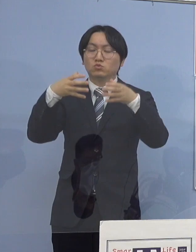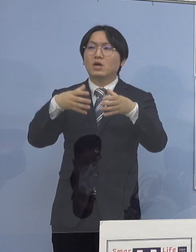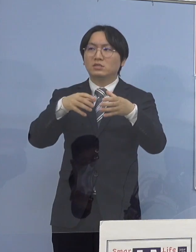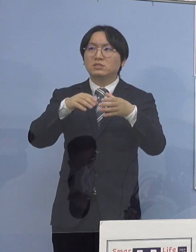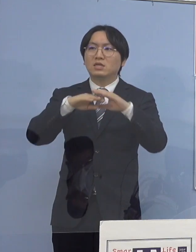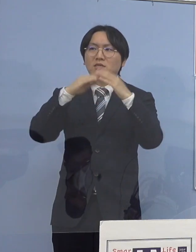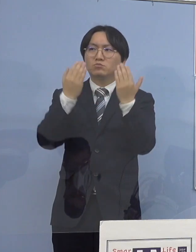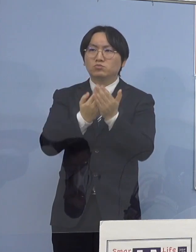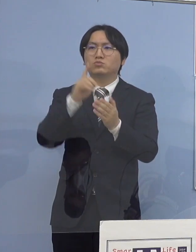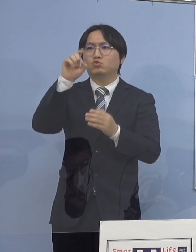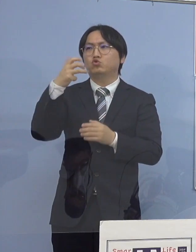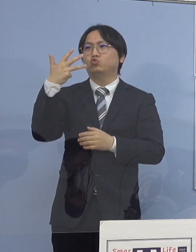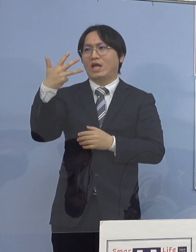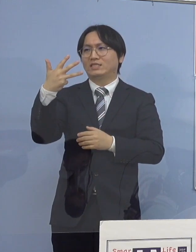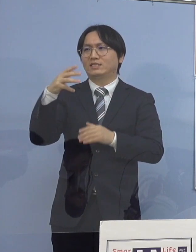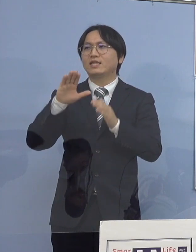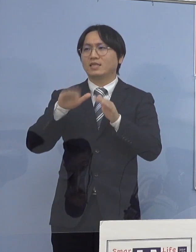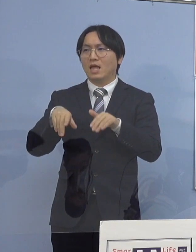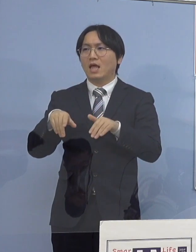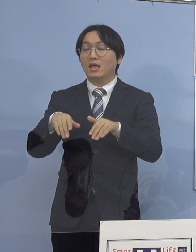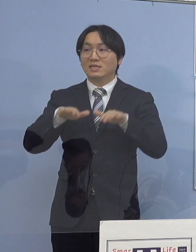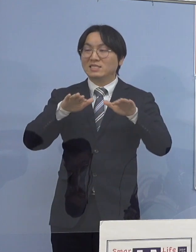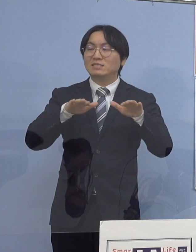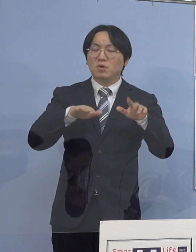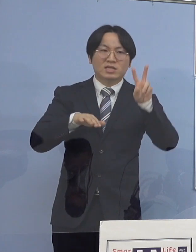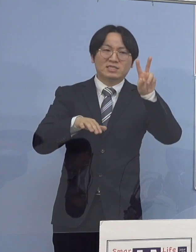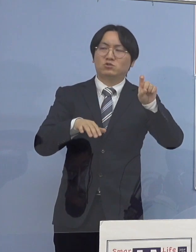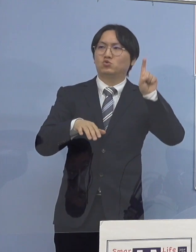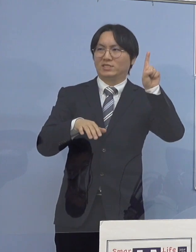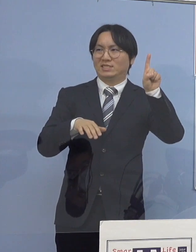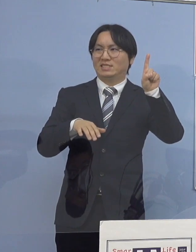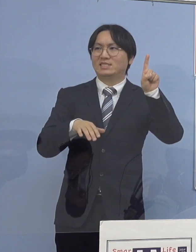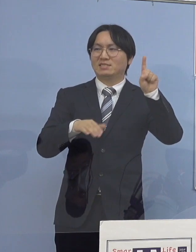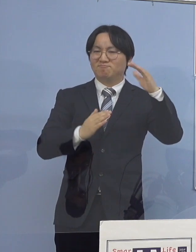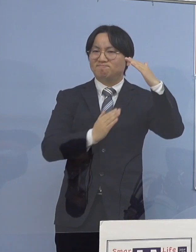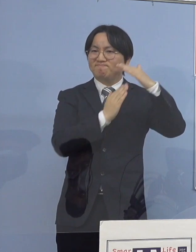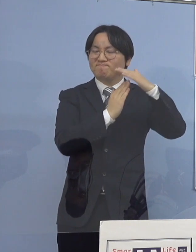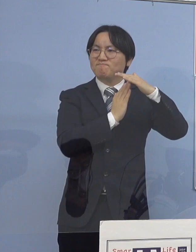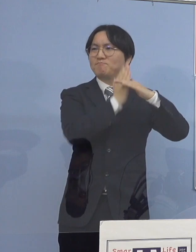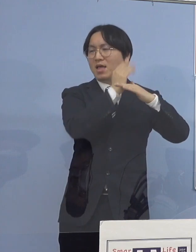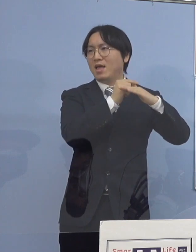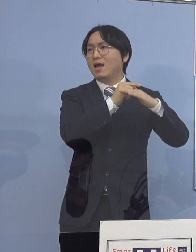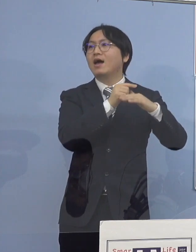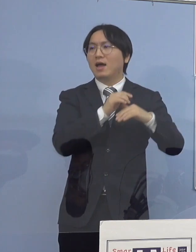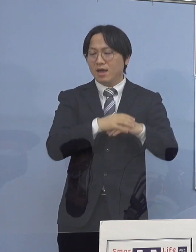これを抜いたと しかも 人数的にも規模が全然違うんですね